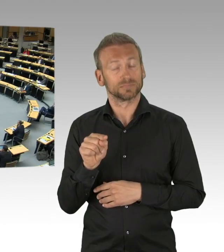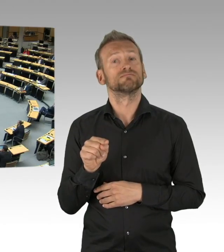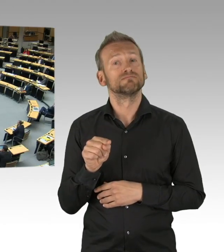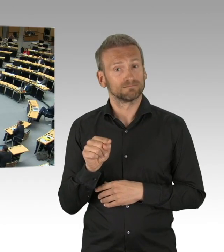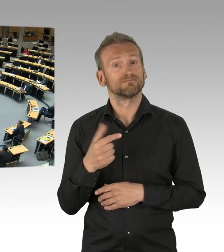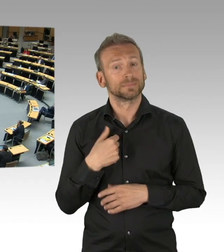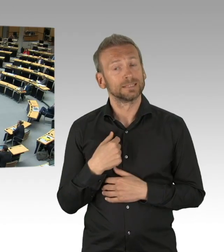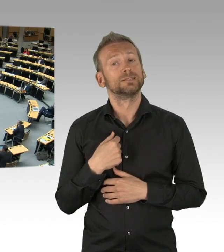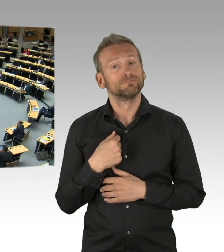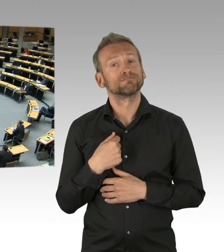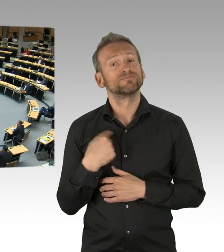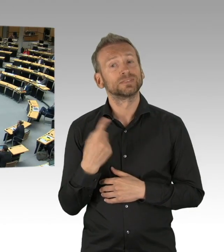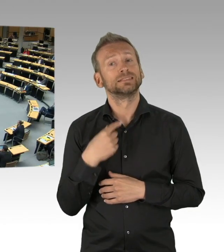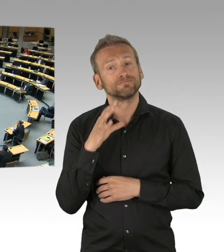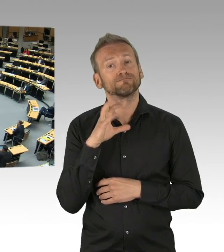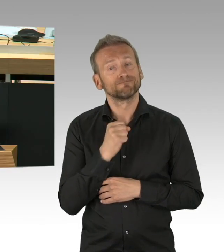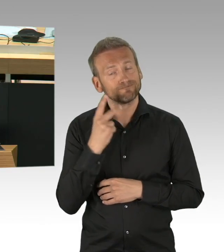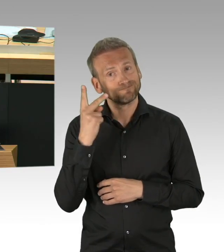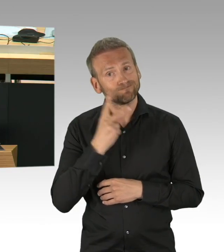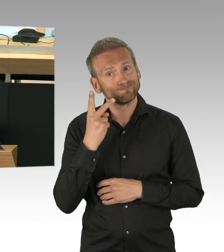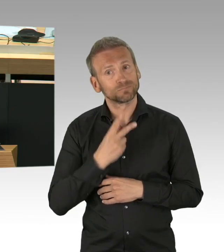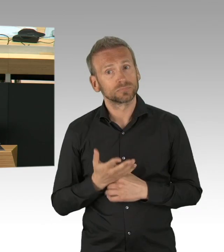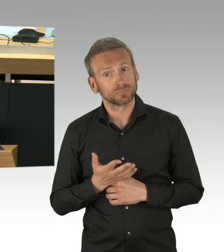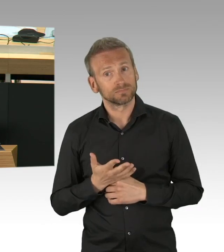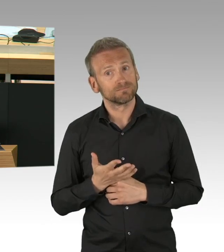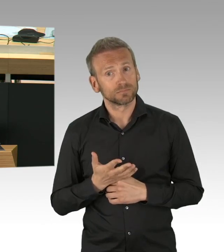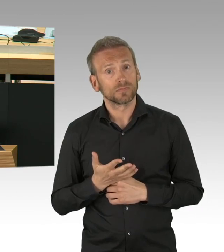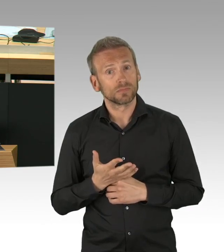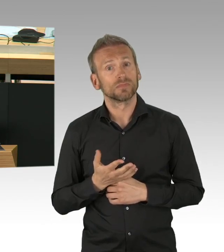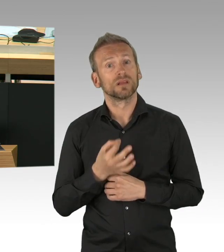ich hätte gerne mal eine Begründung, weshalb Sie ihn abgelehnt haben und Sie jetzt sagen, Masken, so schlimm ist es gar nicht, alles in Ordnung,